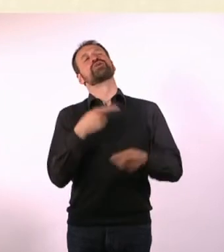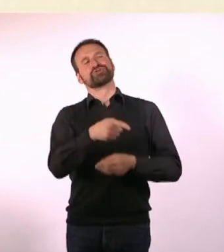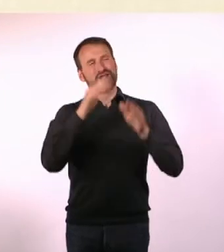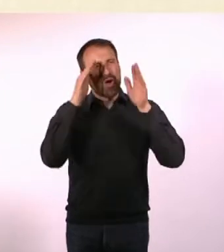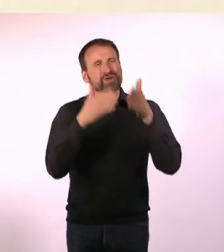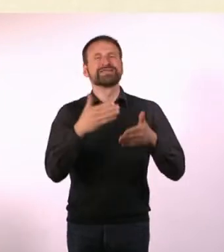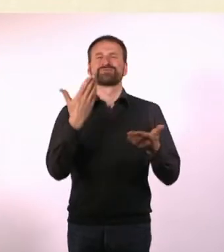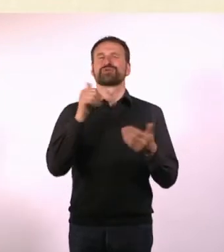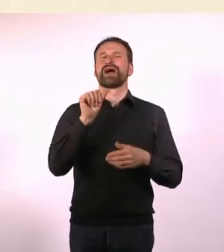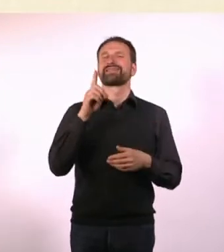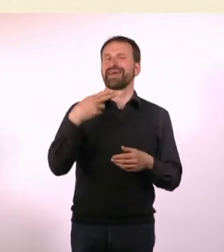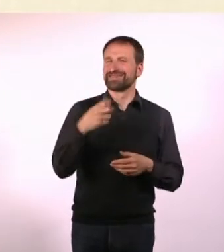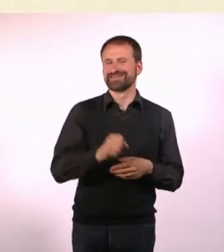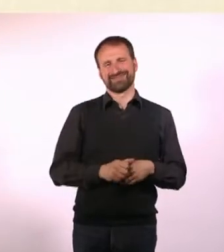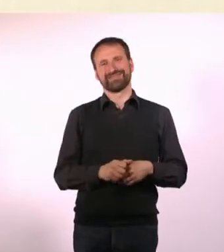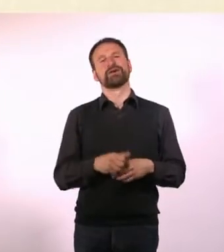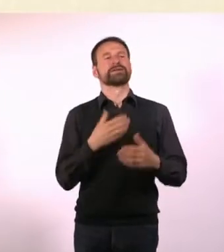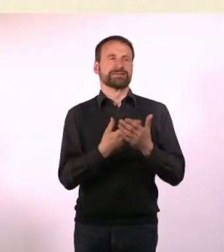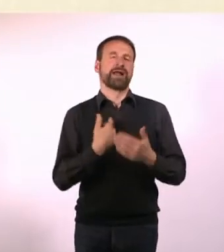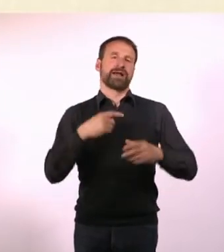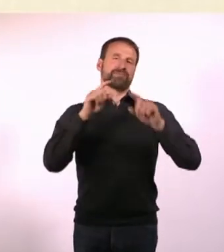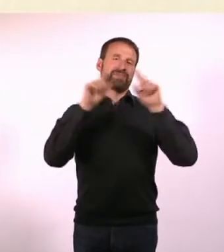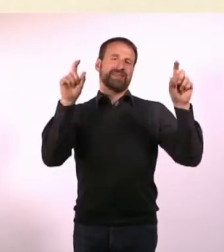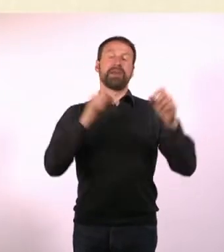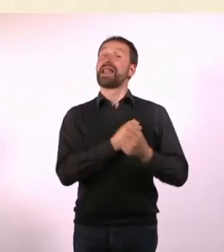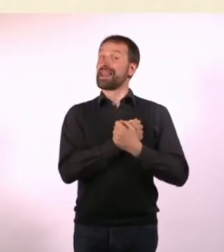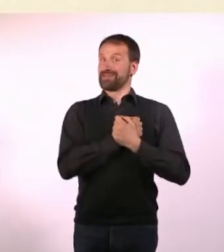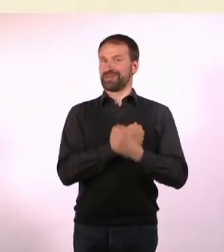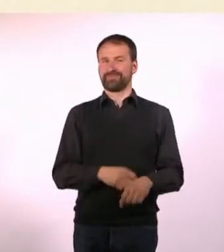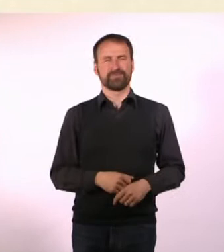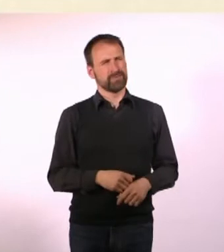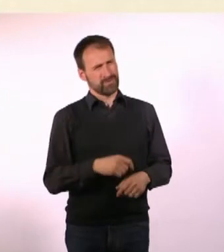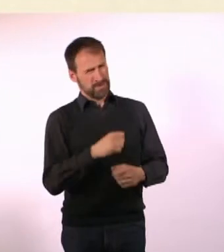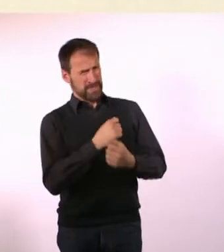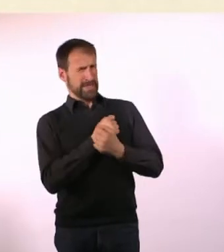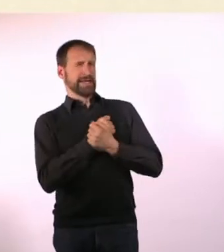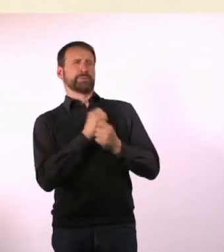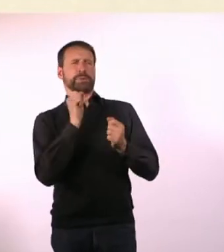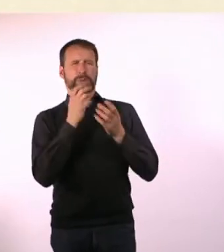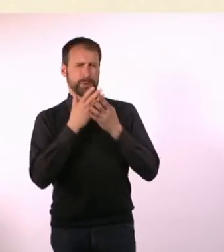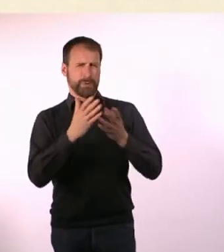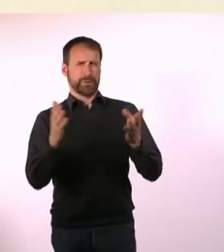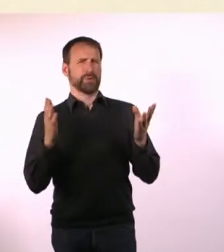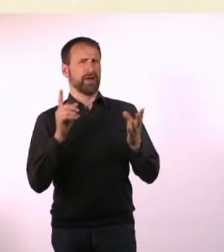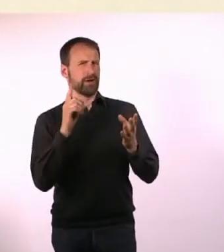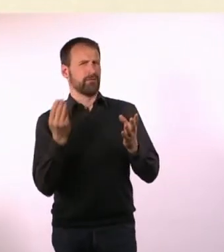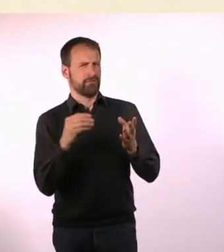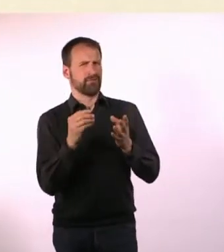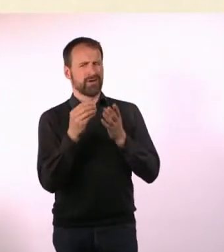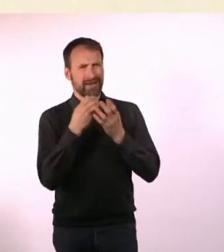Deswegen habe ich mich entschieden, das Thema Liebe zu nehmen. Liebe ist ja ein weites Feld. Ich würde das gerne noch erweitern um das Spektrum Fetisch.